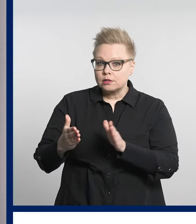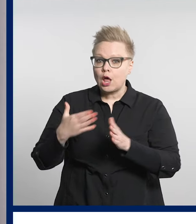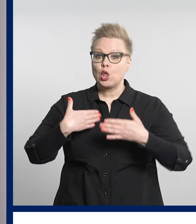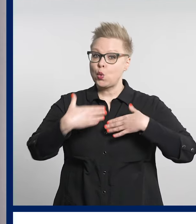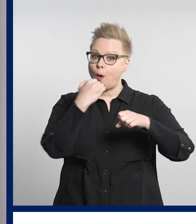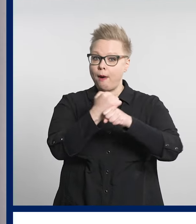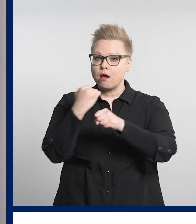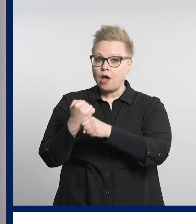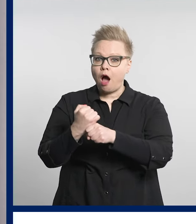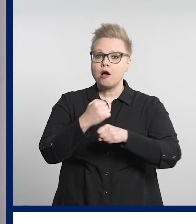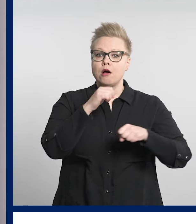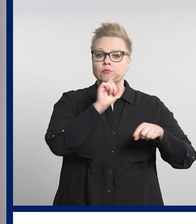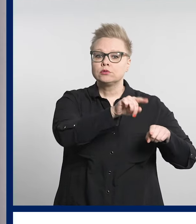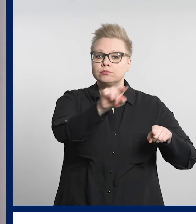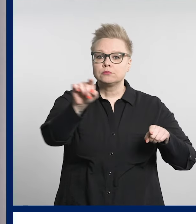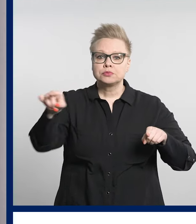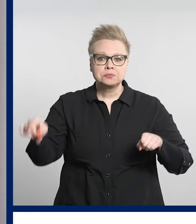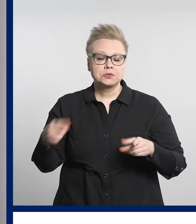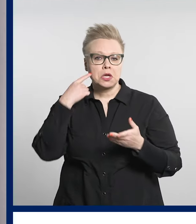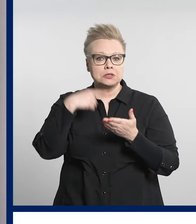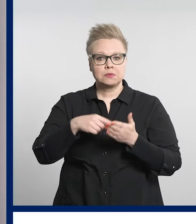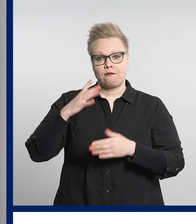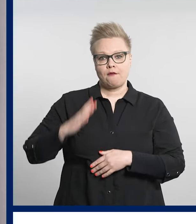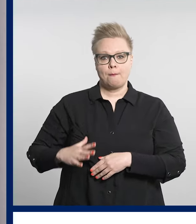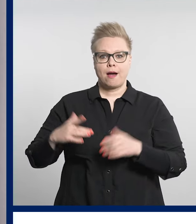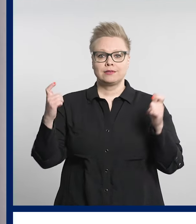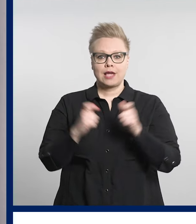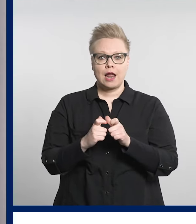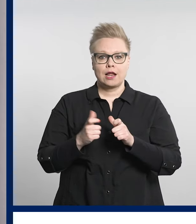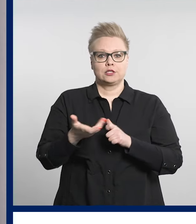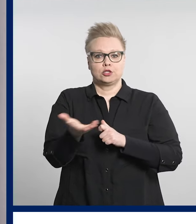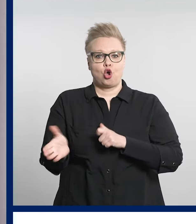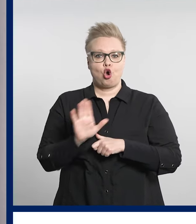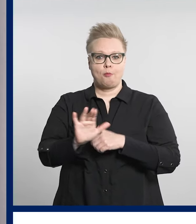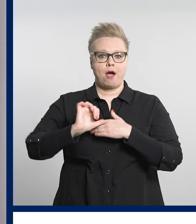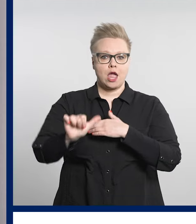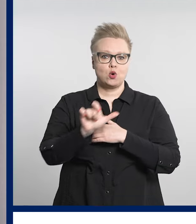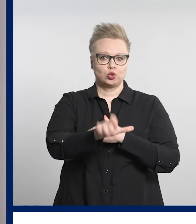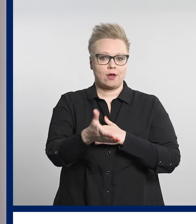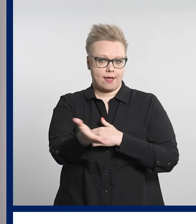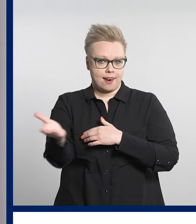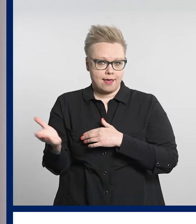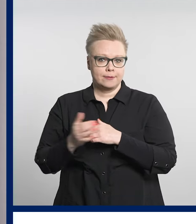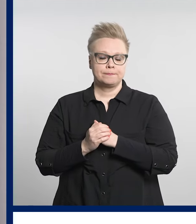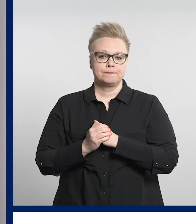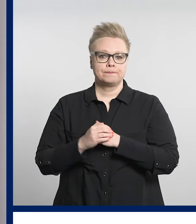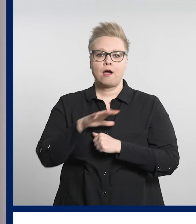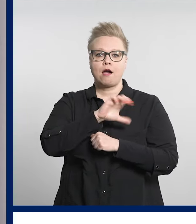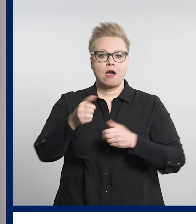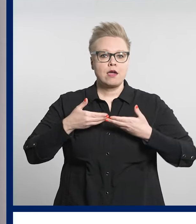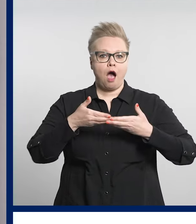Seuraavaksi järjestetään työpajoja muun muassa vammaisjärjestöjen edustajille.